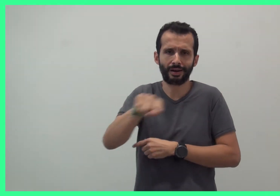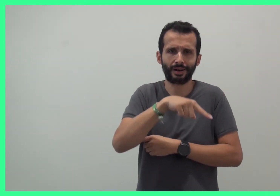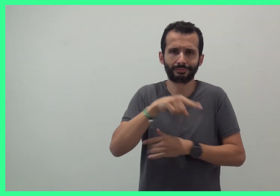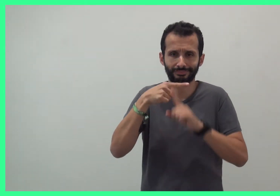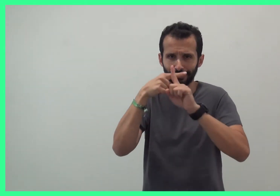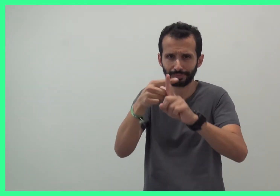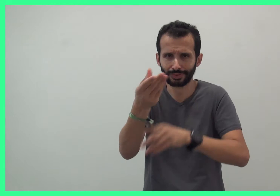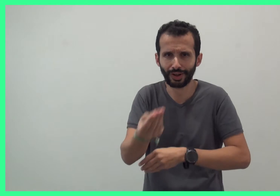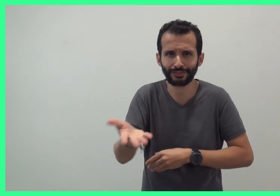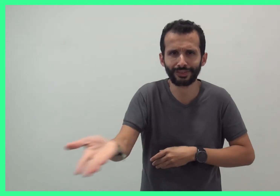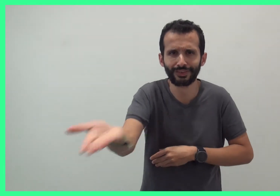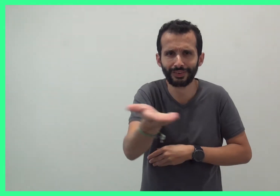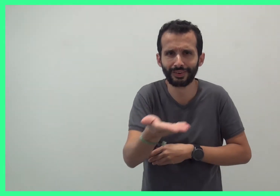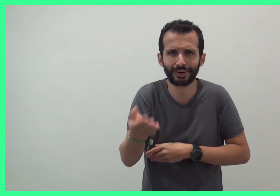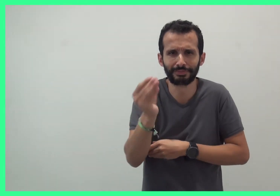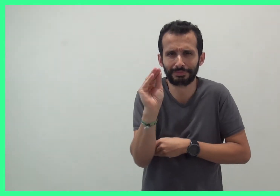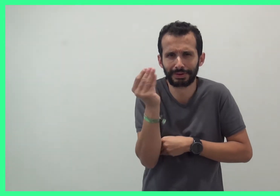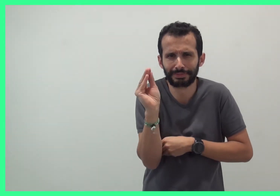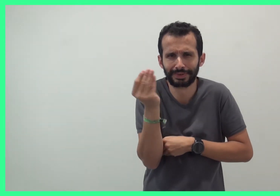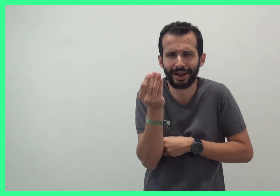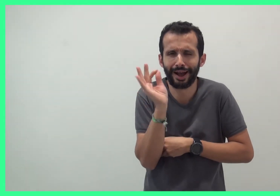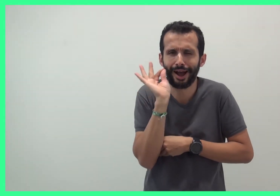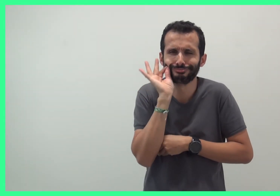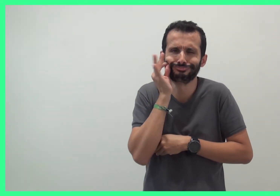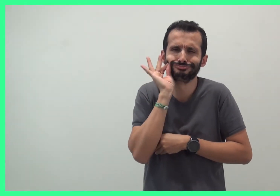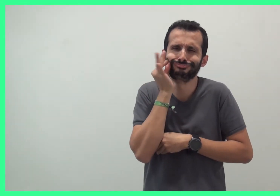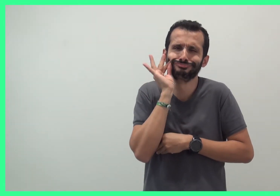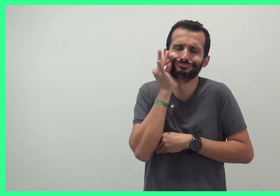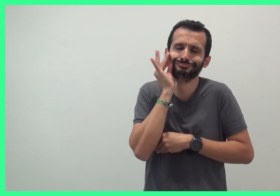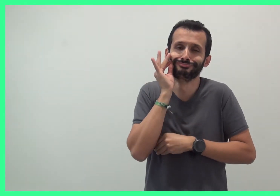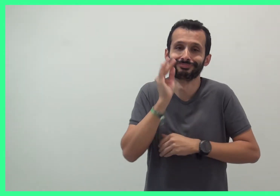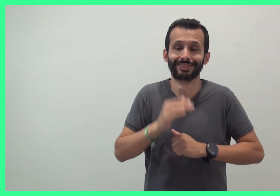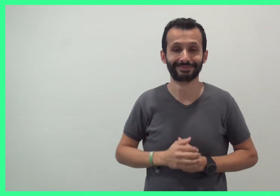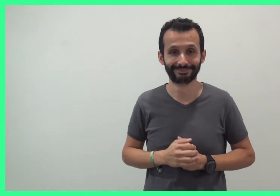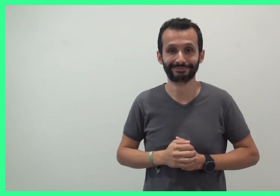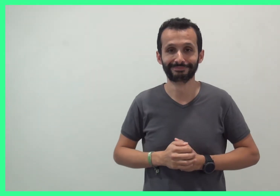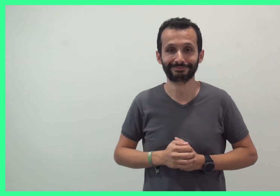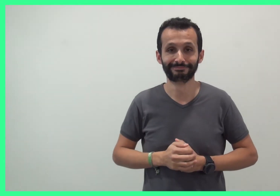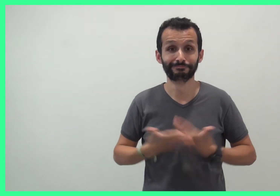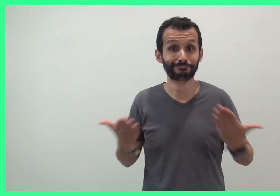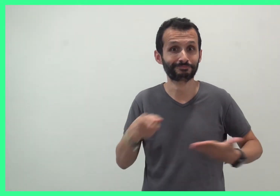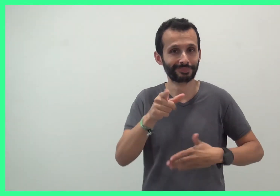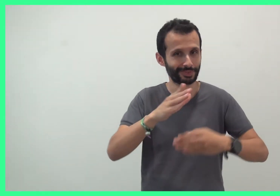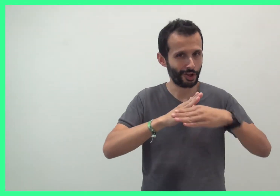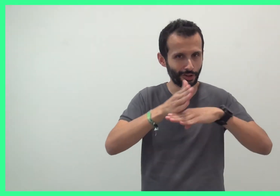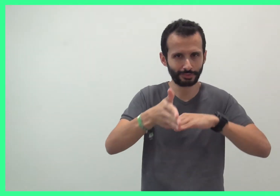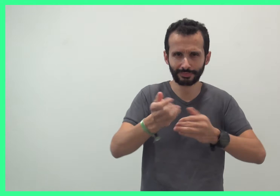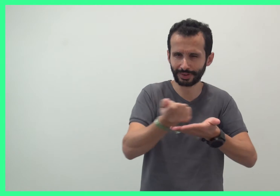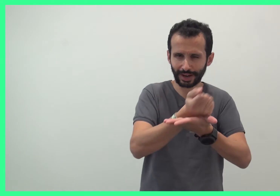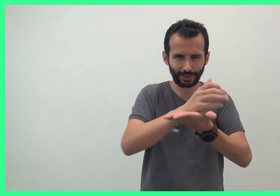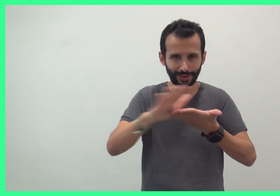C'est tellement mignon pour les bébés et les enfants ! L'entrée est gratuite